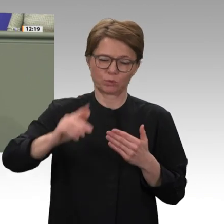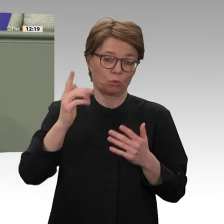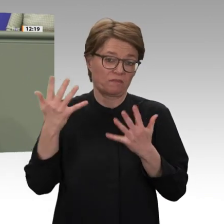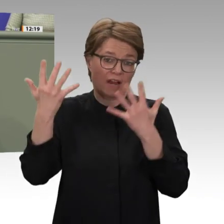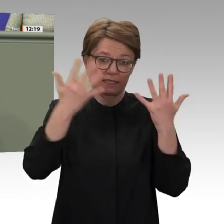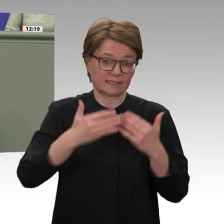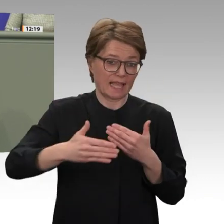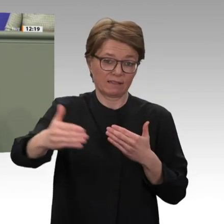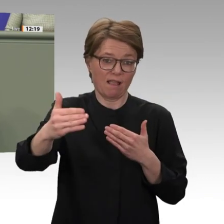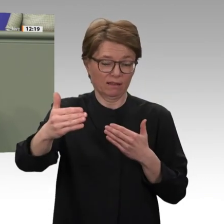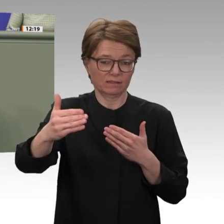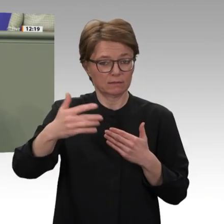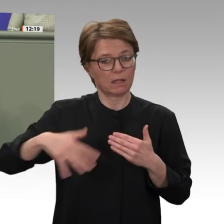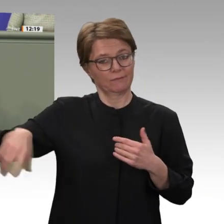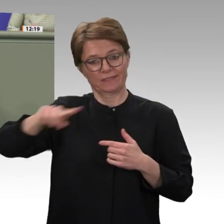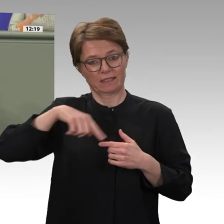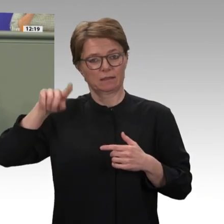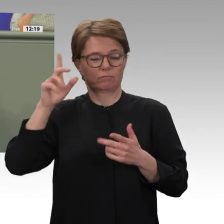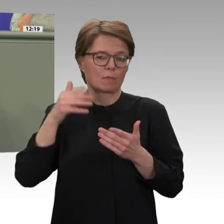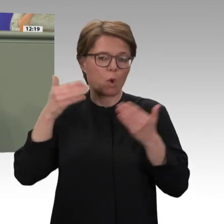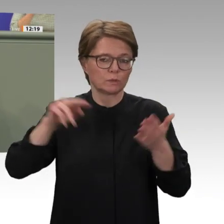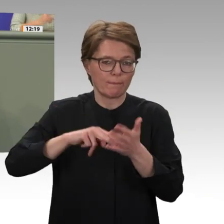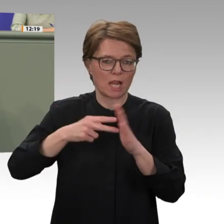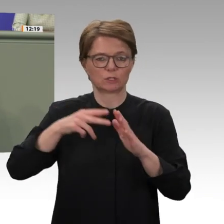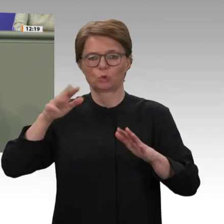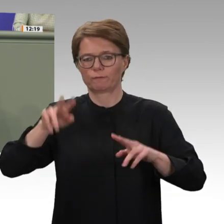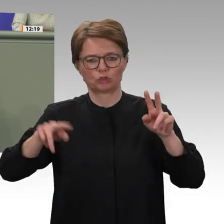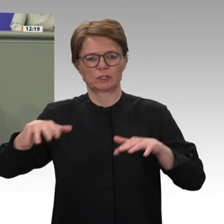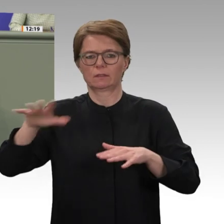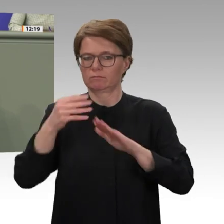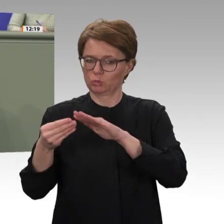wir unterstützen das Grundanliegen der Antragsteller, die Entwicklungszusammenarbeit